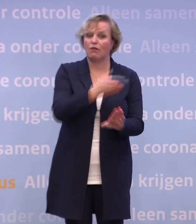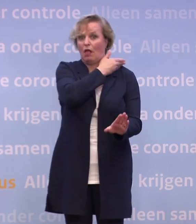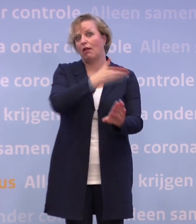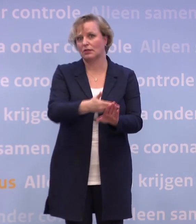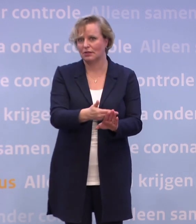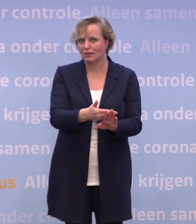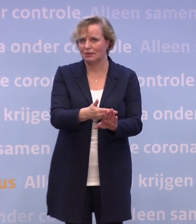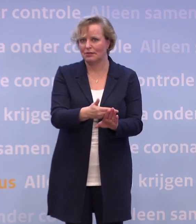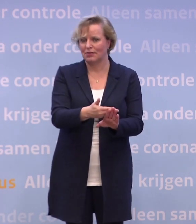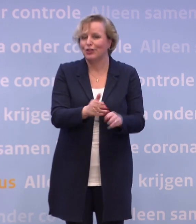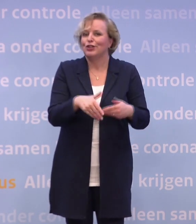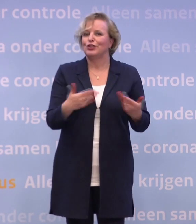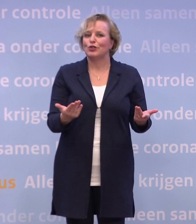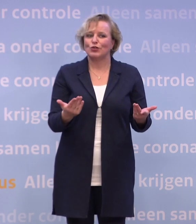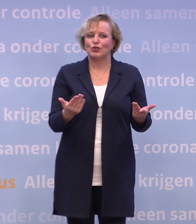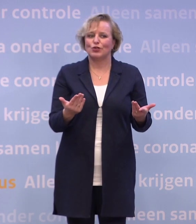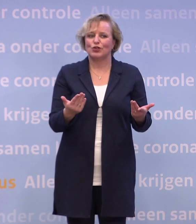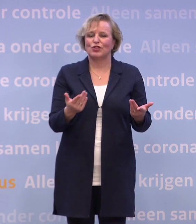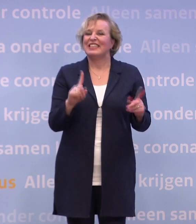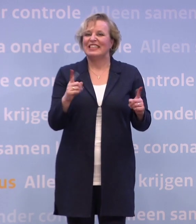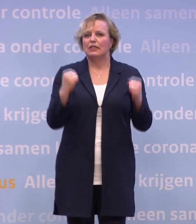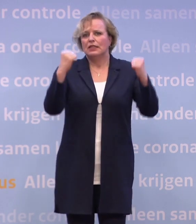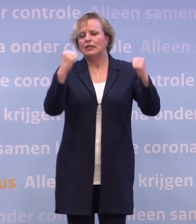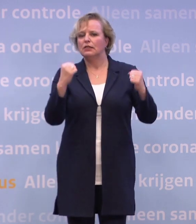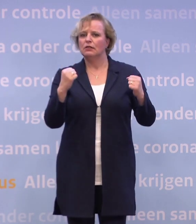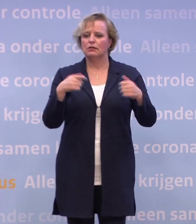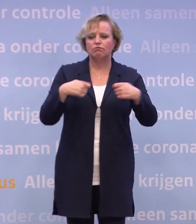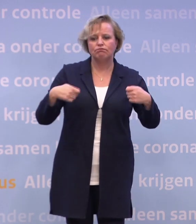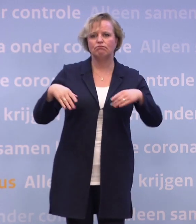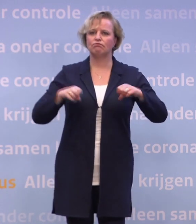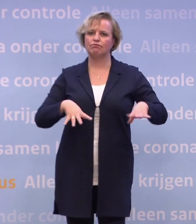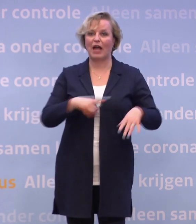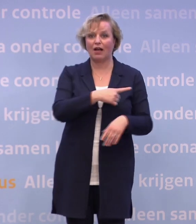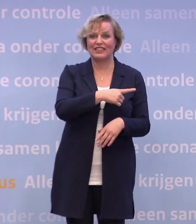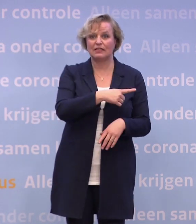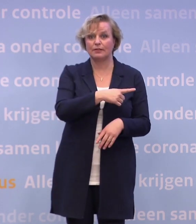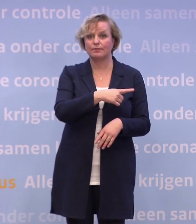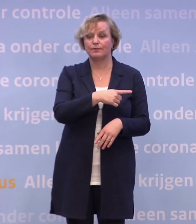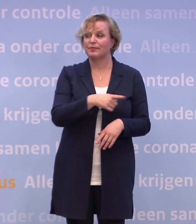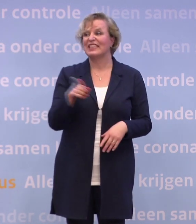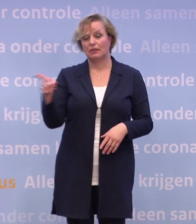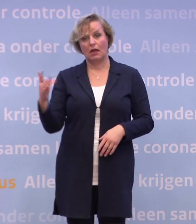Dus dat betekent nog helemaal geen reden voor verruiming of zo. Dus ook thuis anderhalve meter.